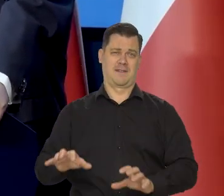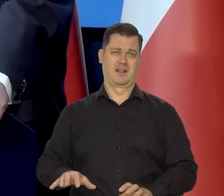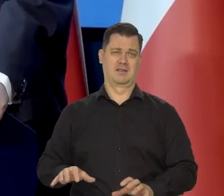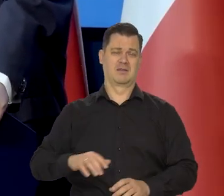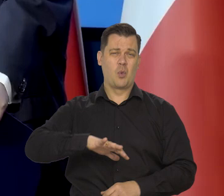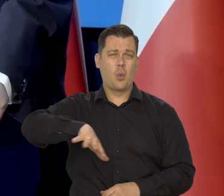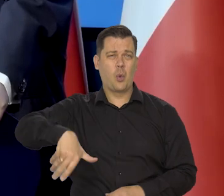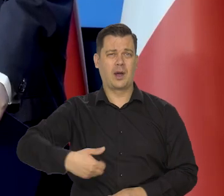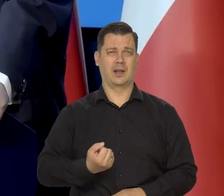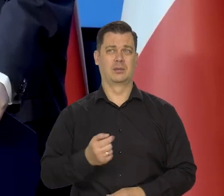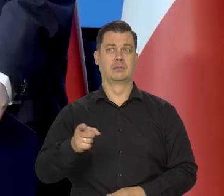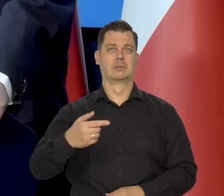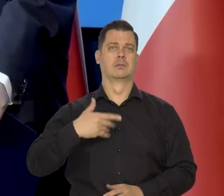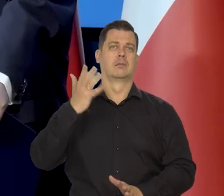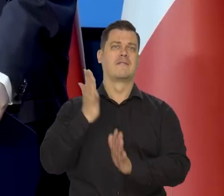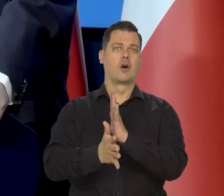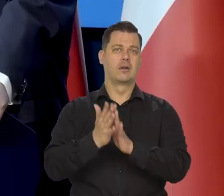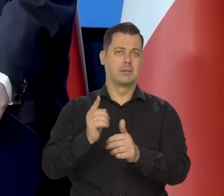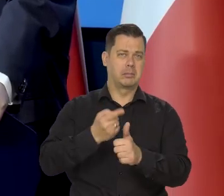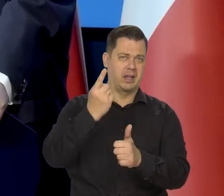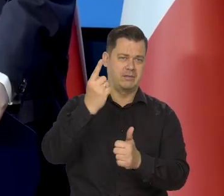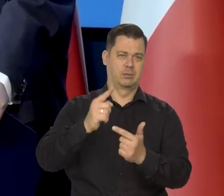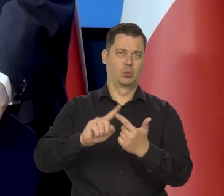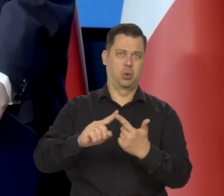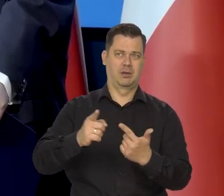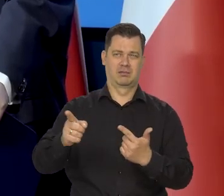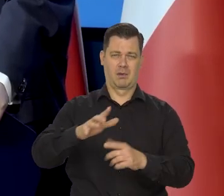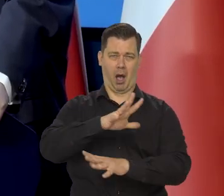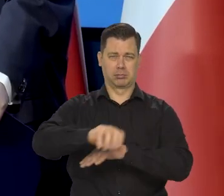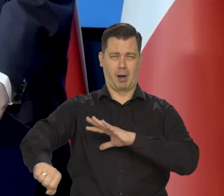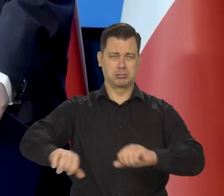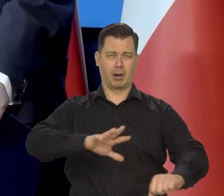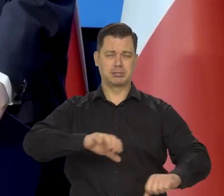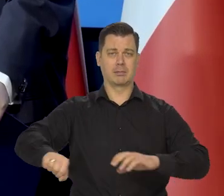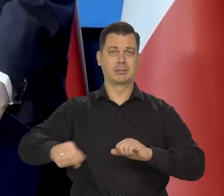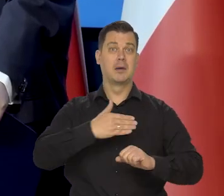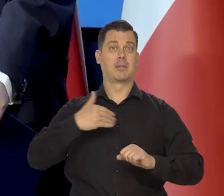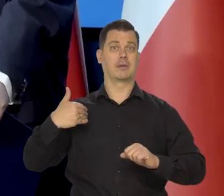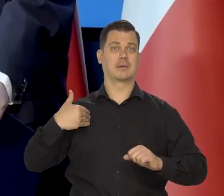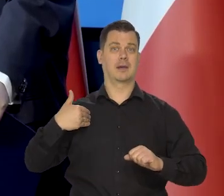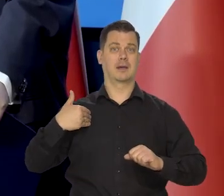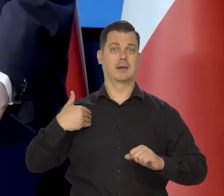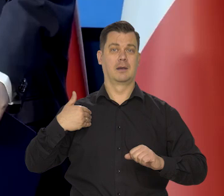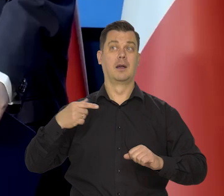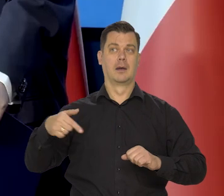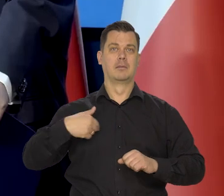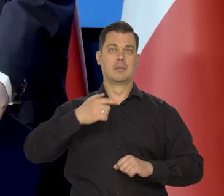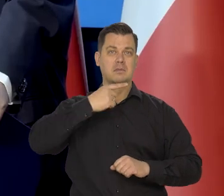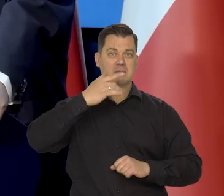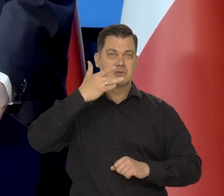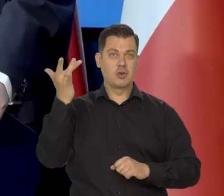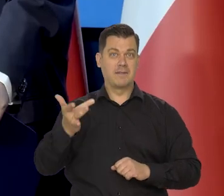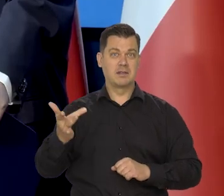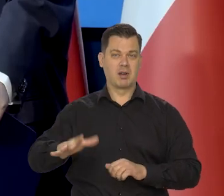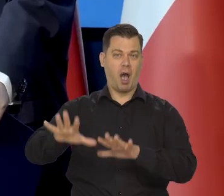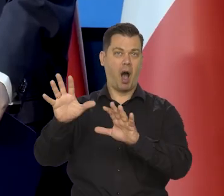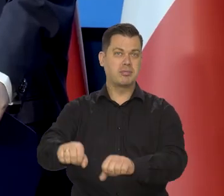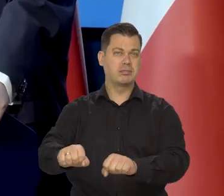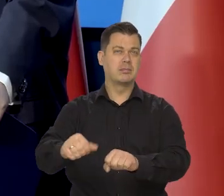zrabowali w kolejnych wojnach światowych i byliśmy pod knutem sowieckim kilkadziesiąt lat,